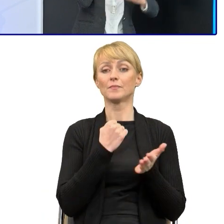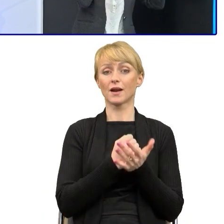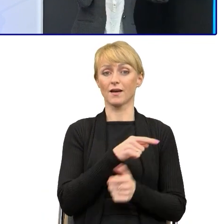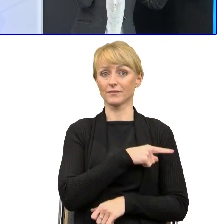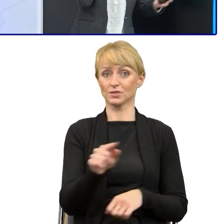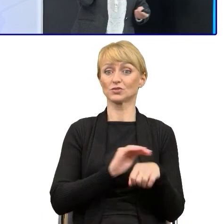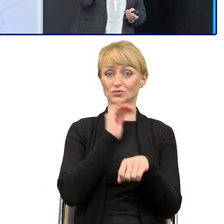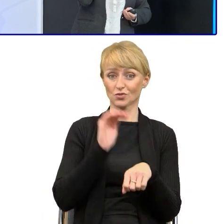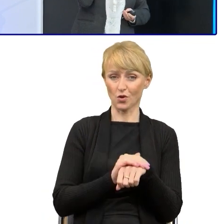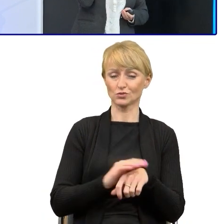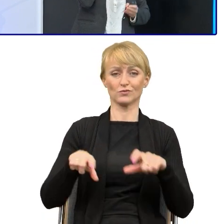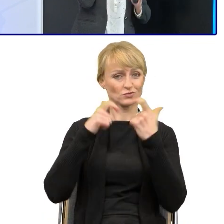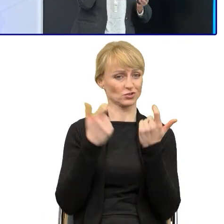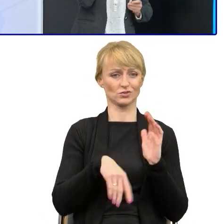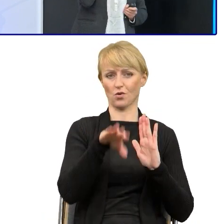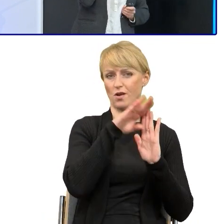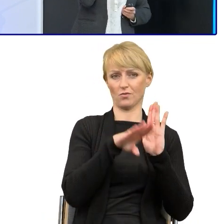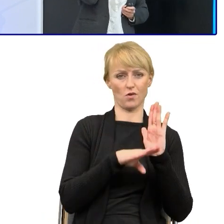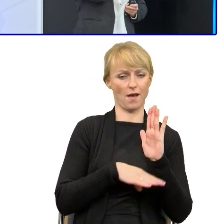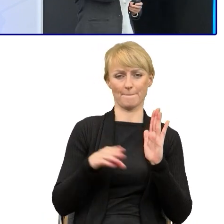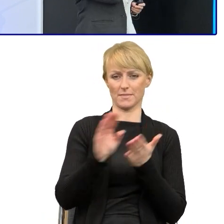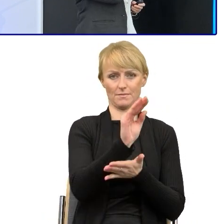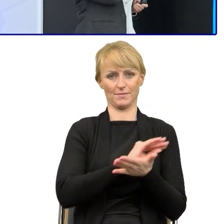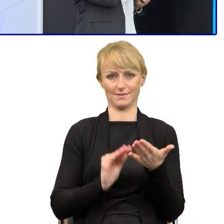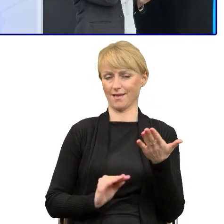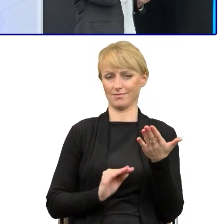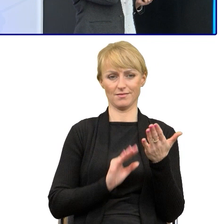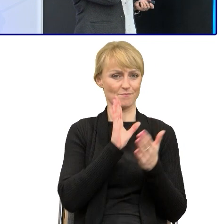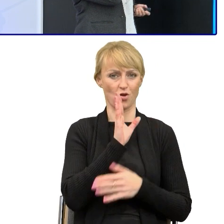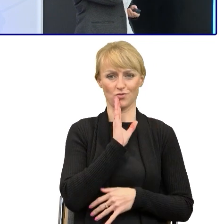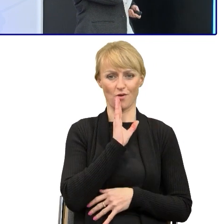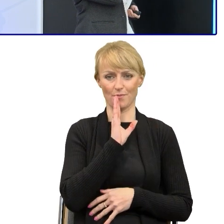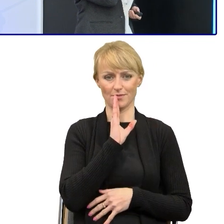są pisane w podobny sposób, z czego jesteśmy bardzo dumni.